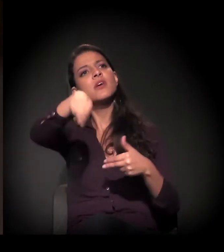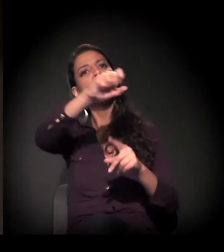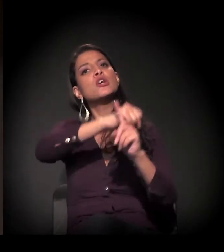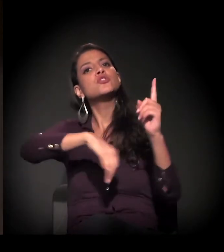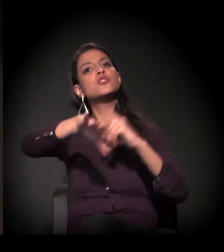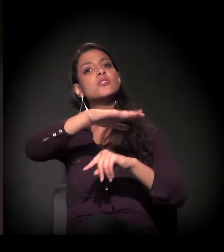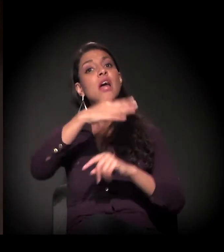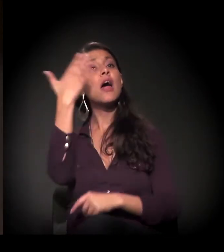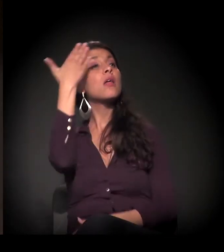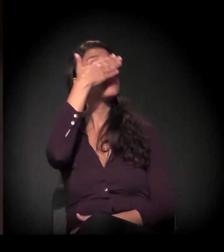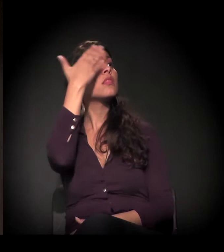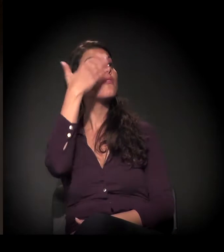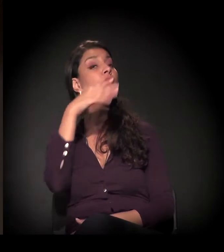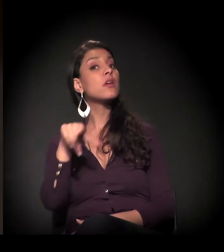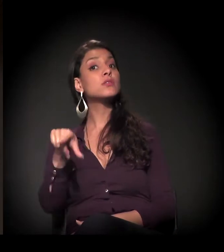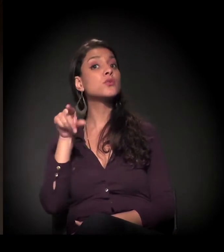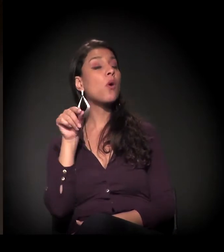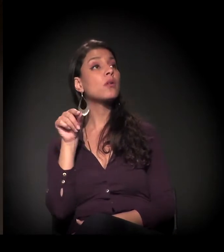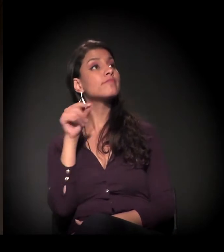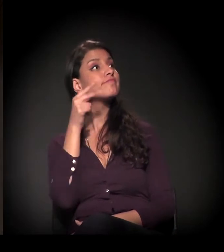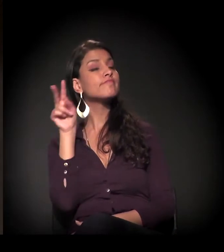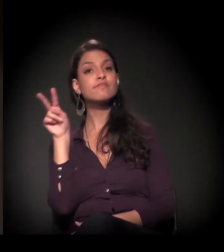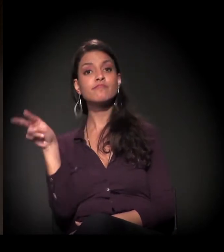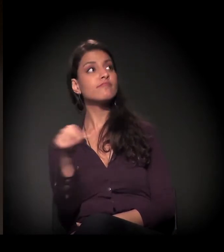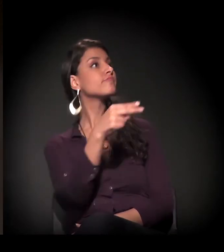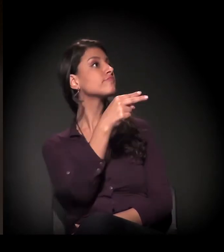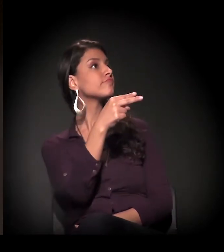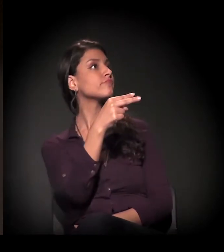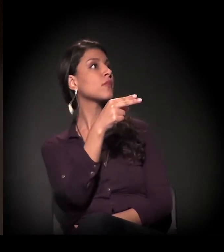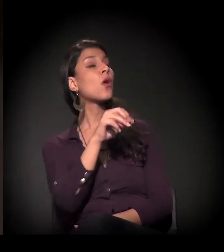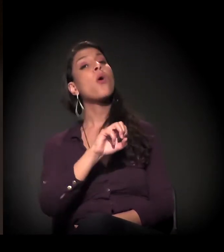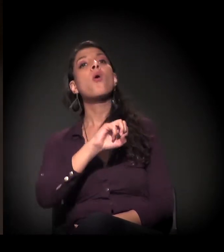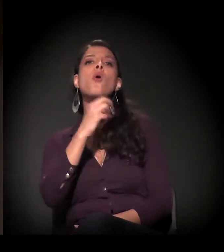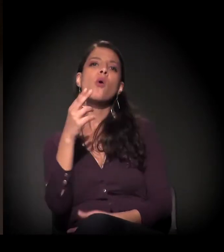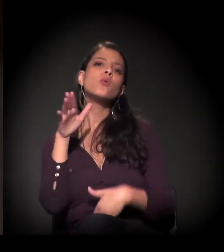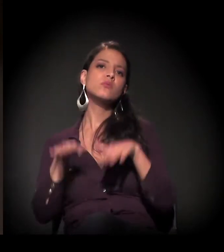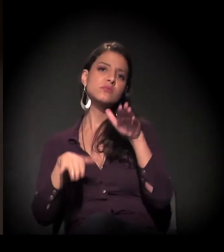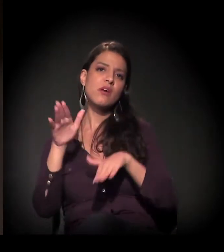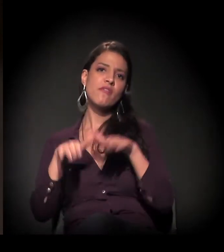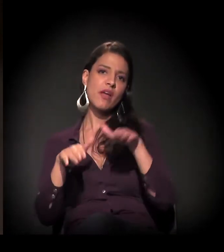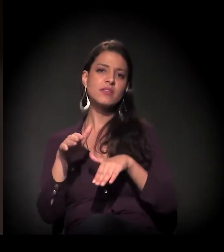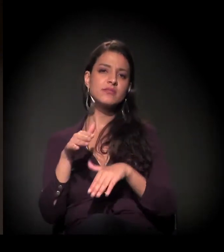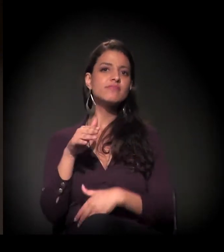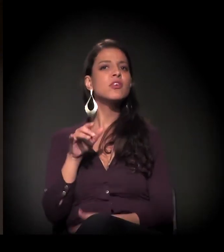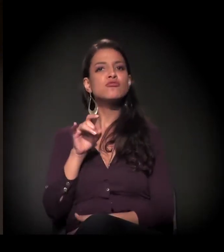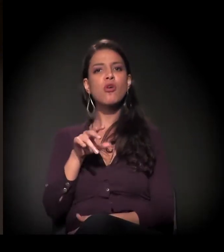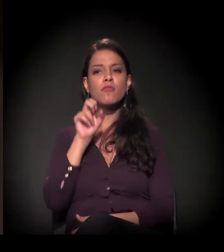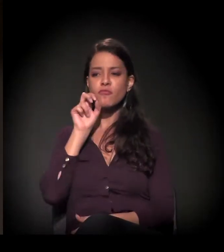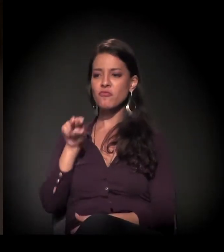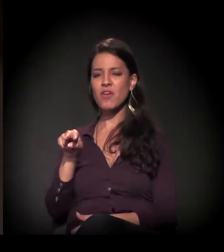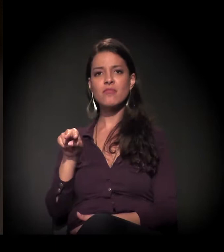talvez prefira não ver, ou prefira ver sob a lente do estigma,